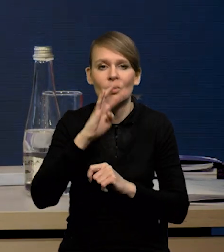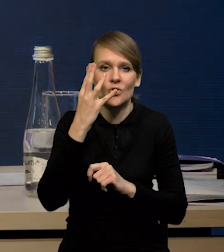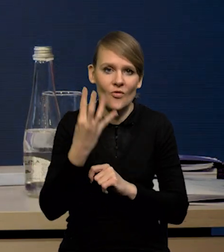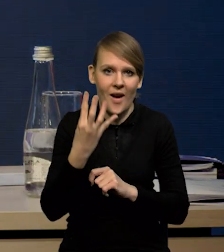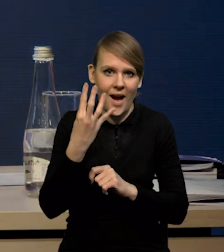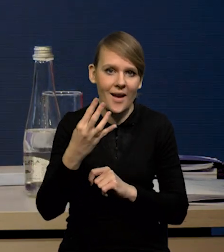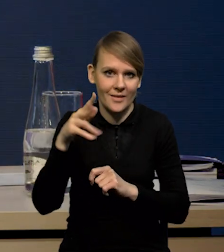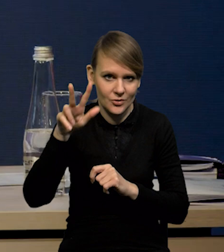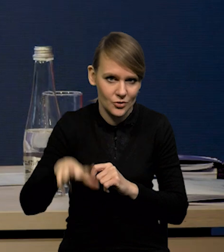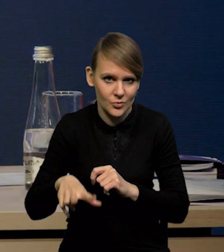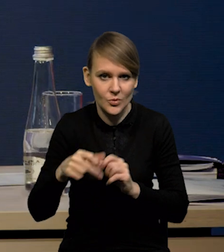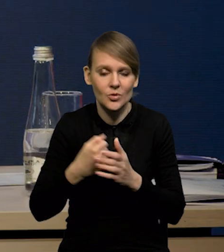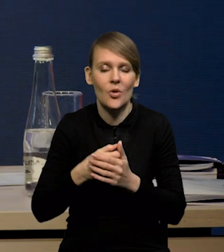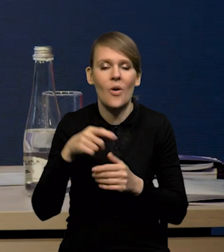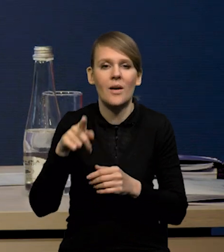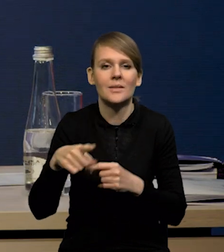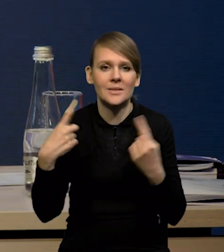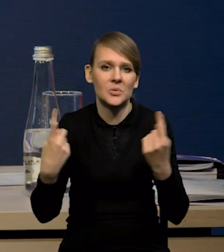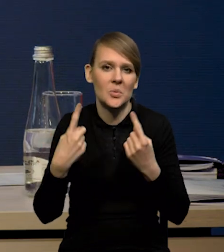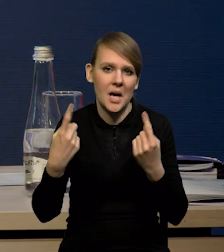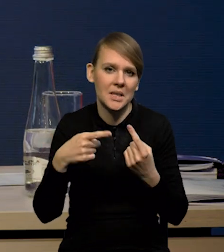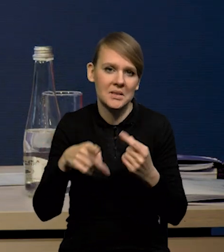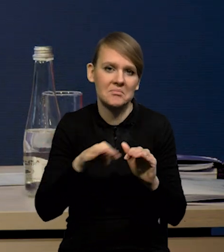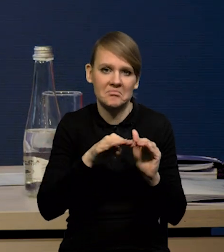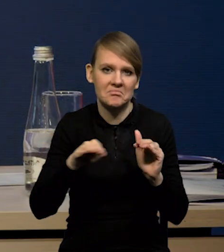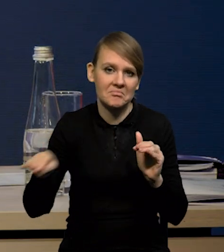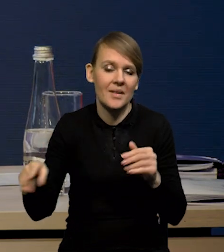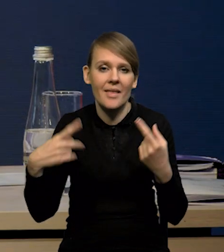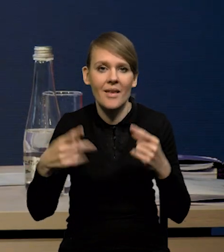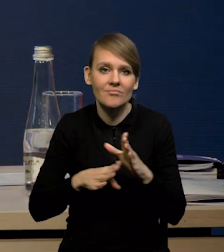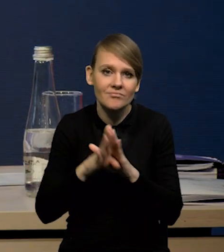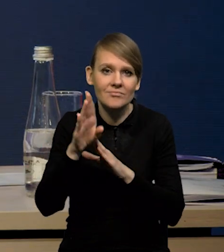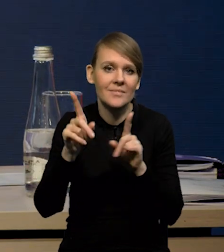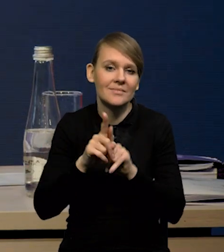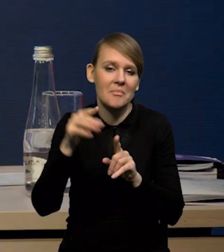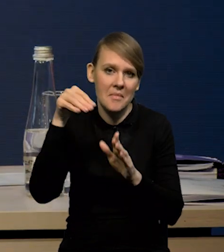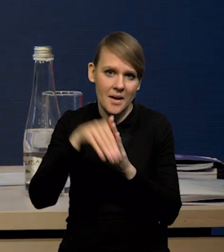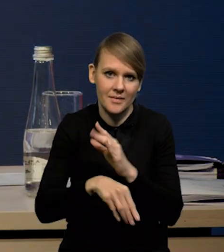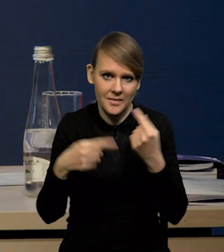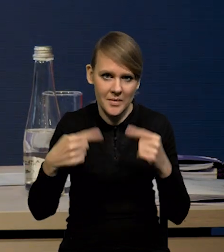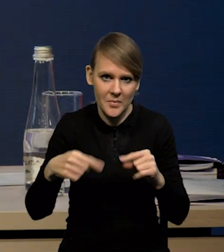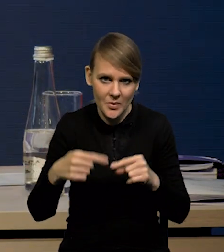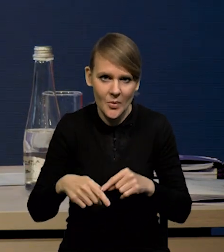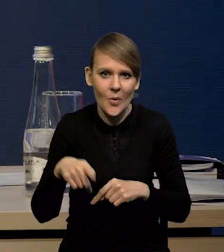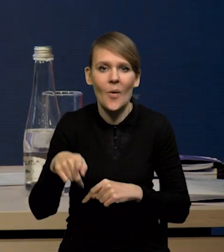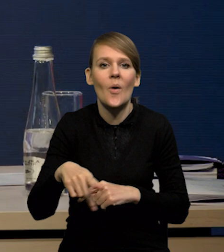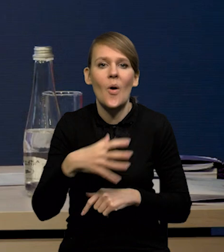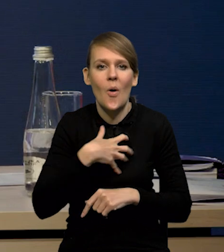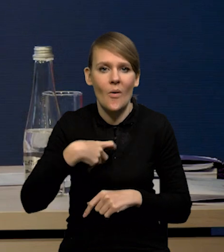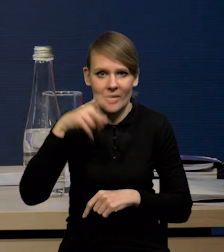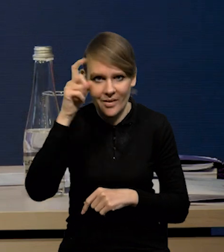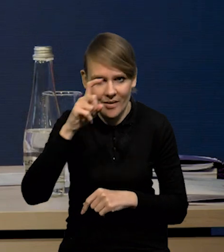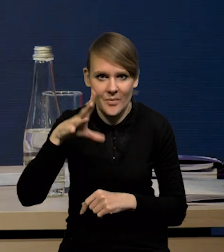znalazła się właściwie w stagnacji. Nie mieliśmy wzrostu, ale też spadku w stosunku do poprzedniego kwartału, mieliśmy spadek gospodarce niemieckiej,